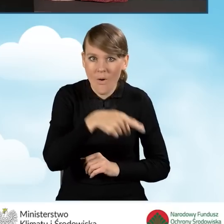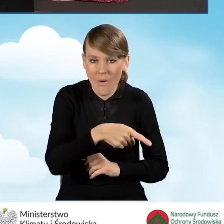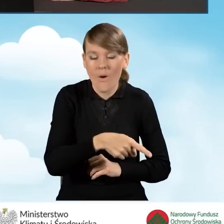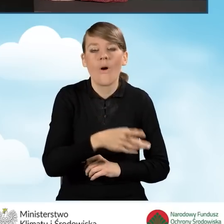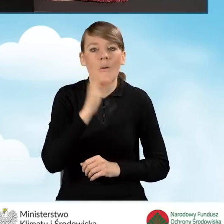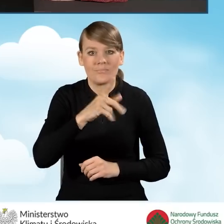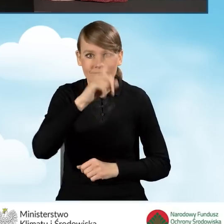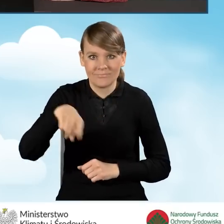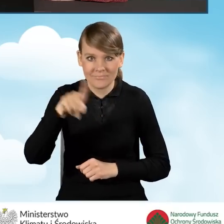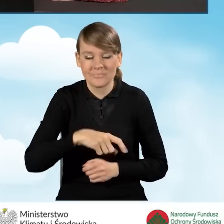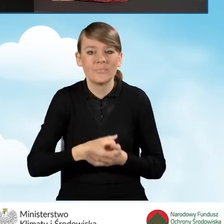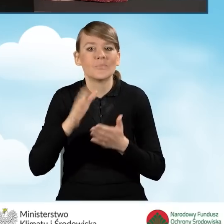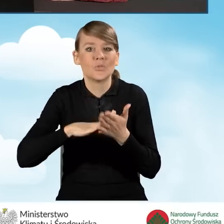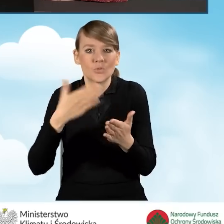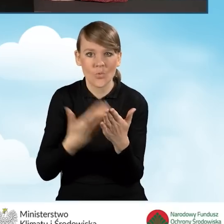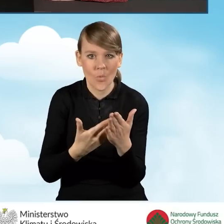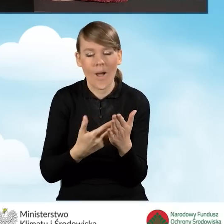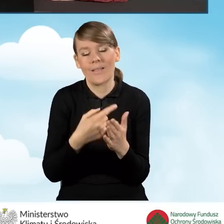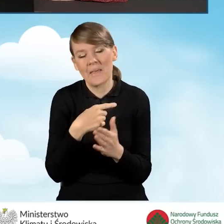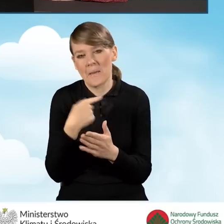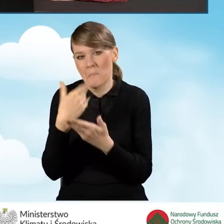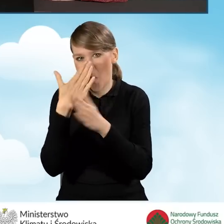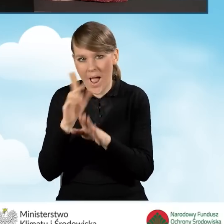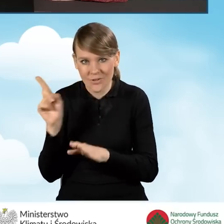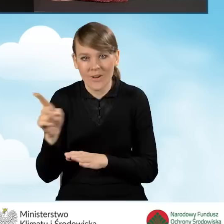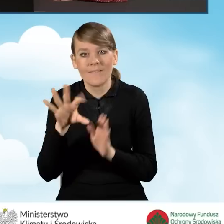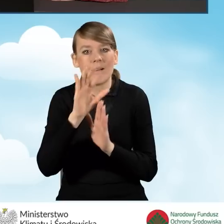Dla przykładu zaznaczę najpierw pole nie, czyli B2.2.